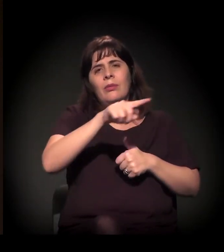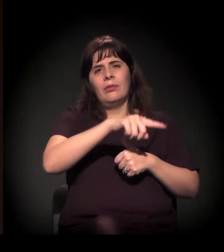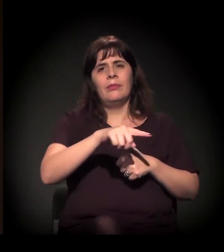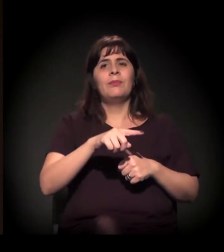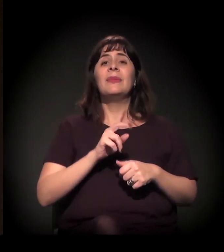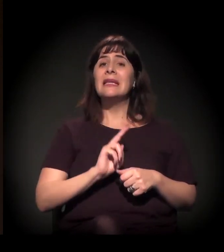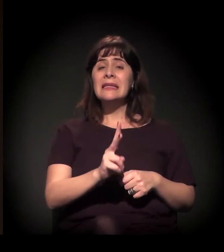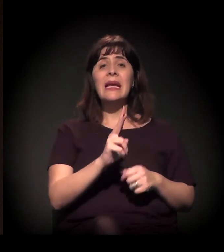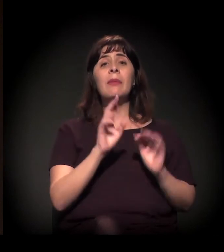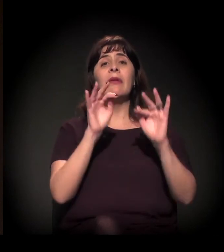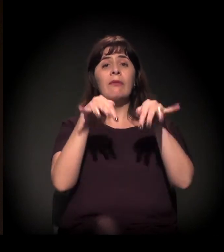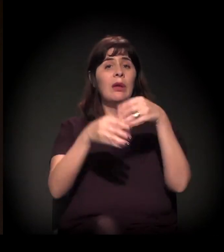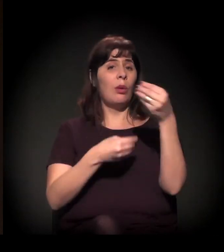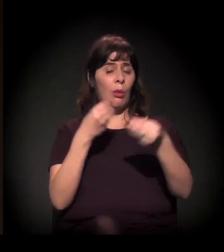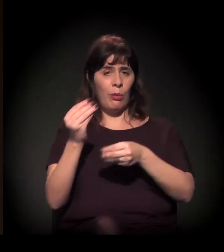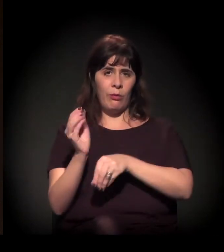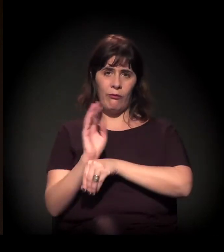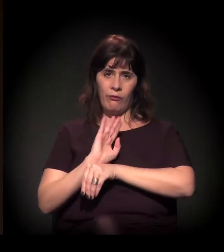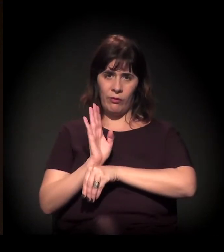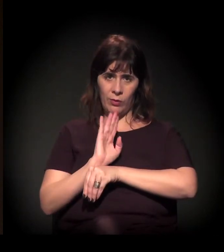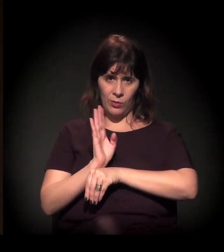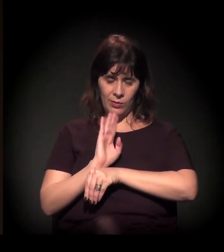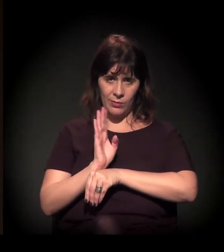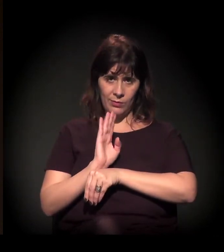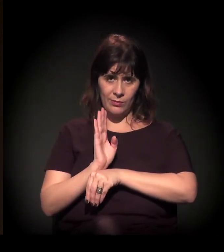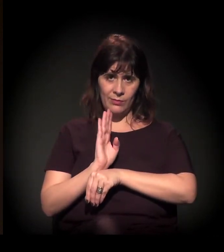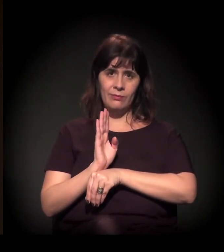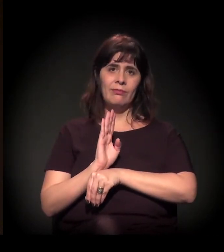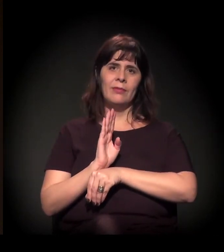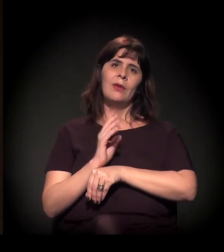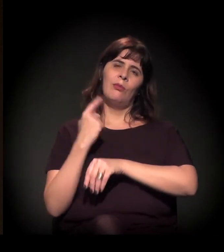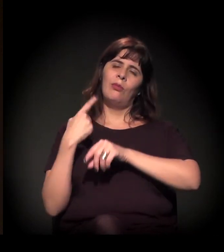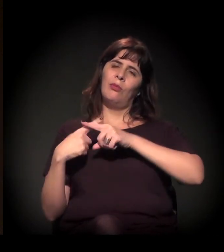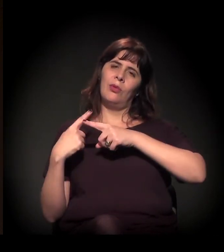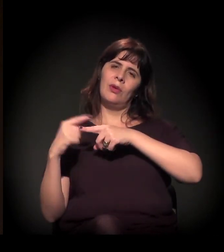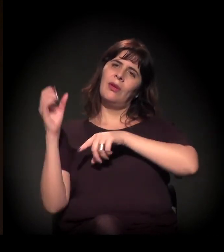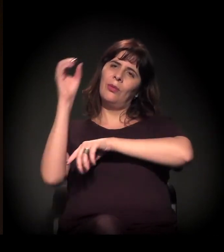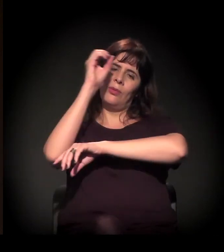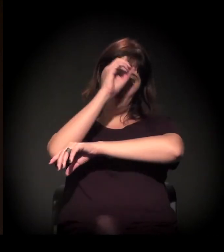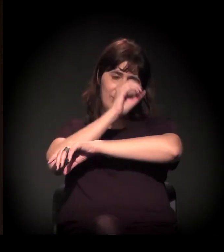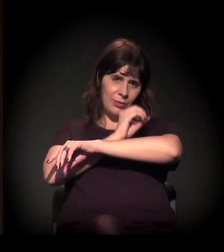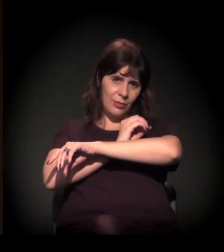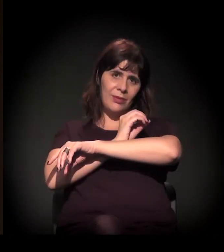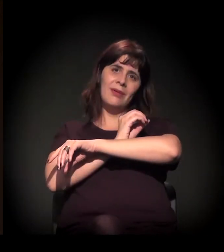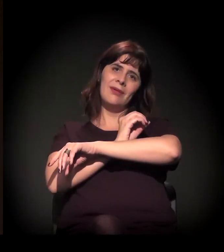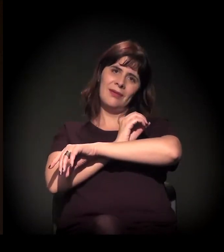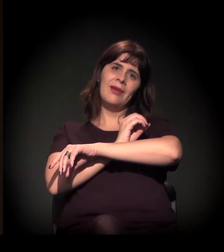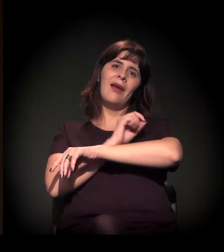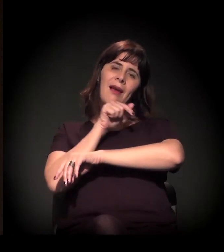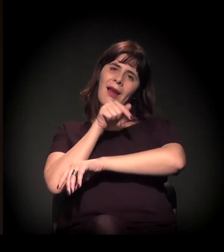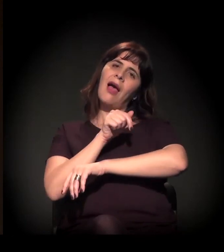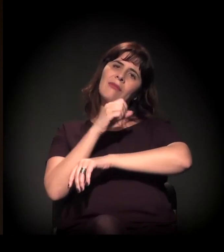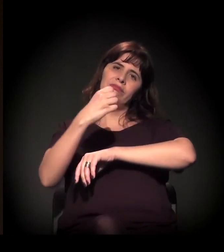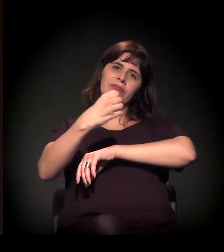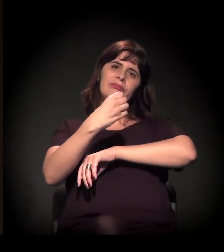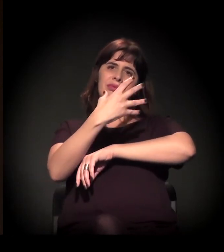Nós terminamos, normalmente, com um filme. No final da tarde, que é quando escurece, a gente projeta um filme no pátio do castelinho.